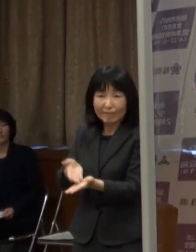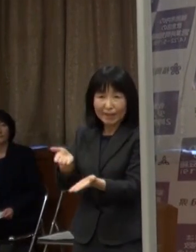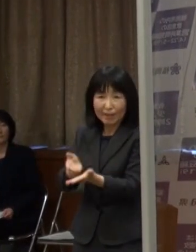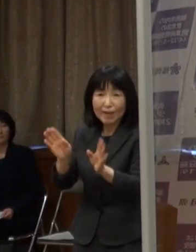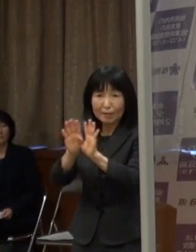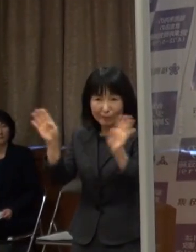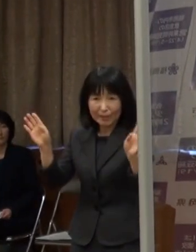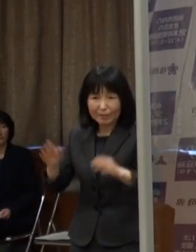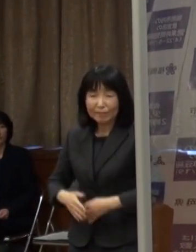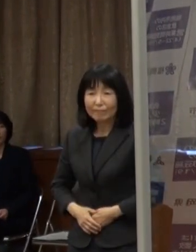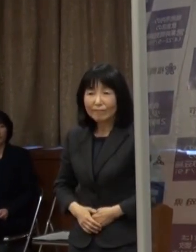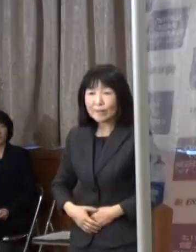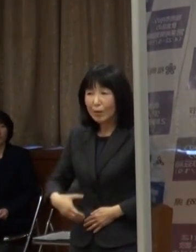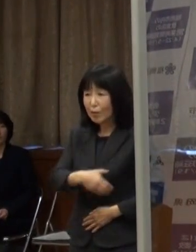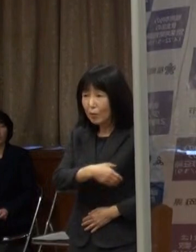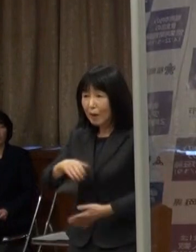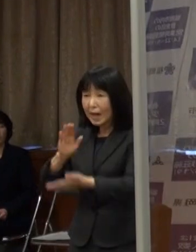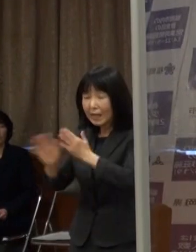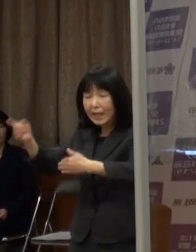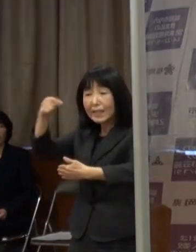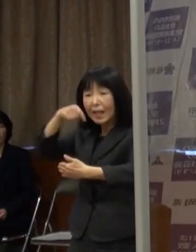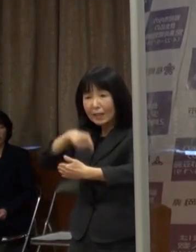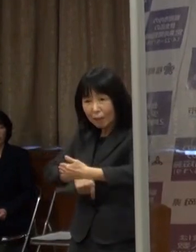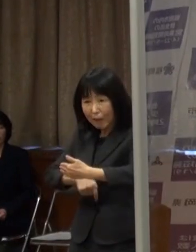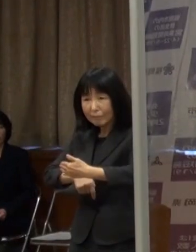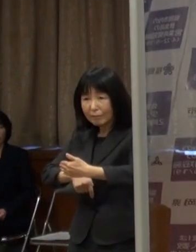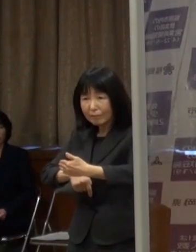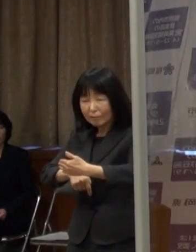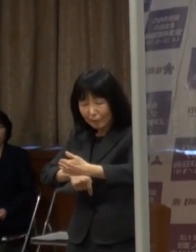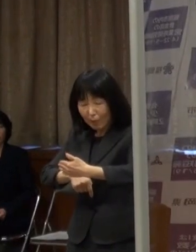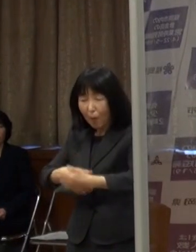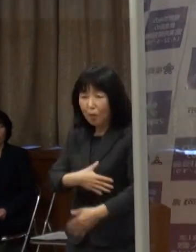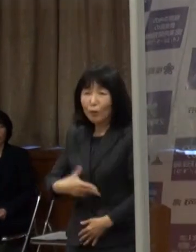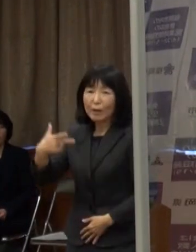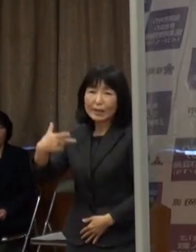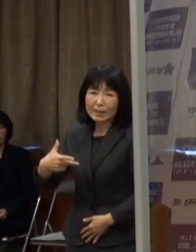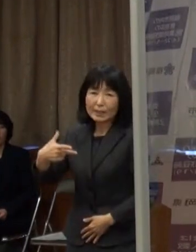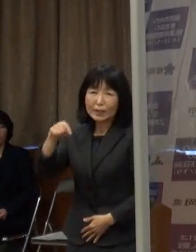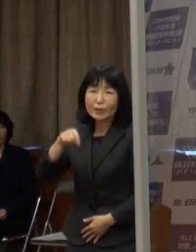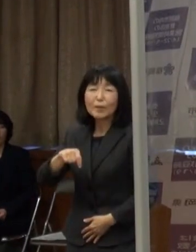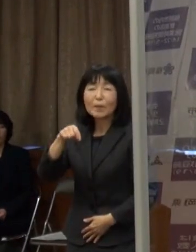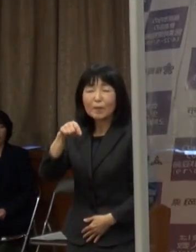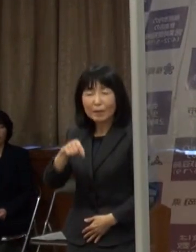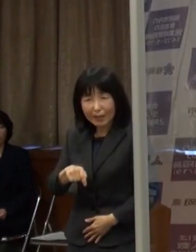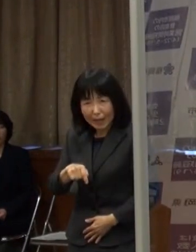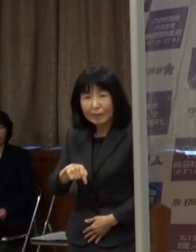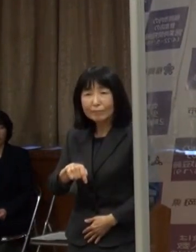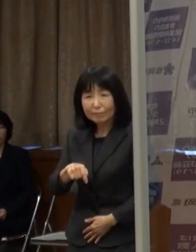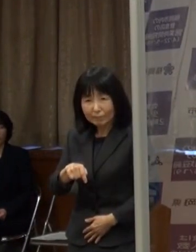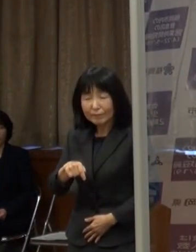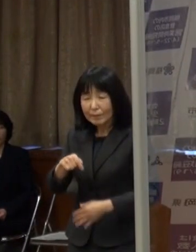（高島福岡市長）福岡県内の中では唯一 福岡市が飲食店等の時短要請の対象になります